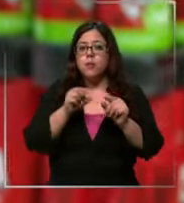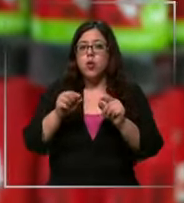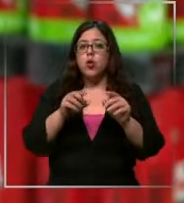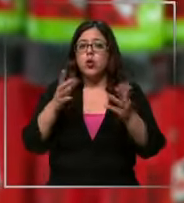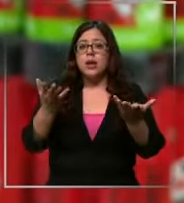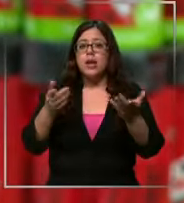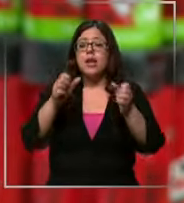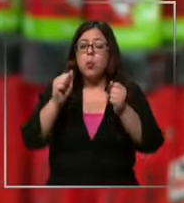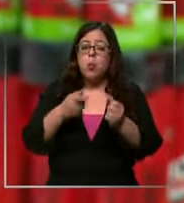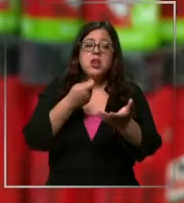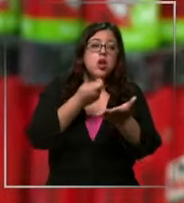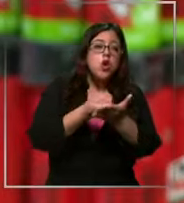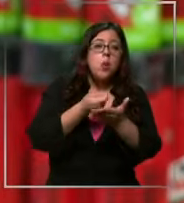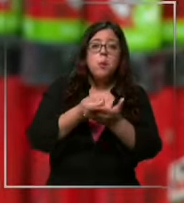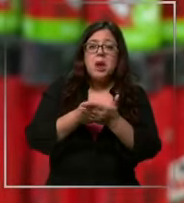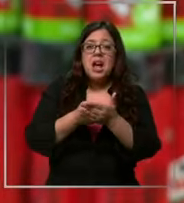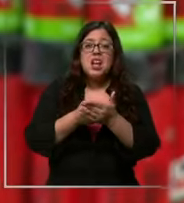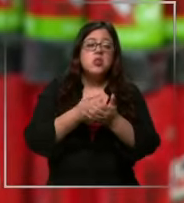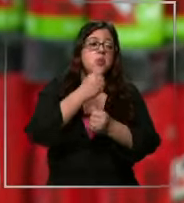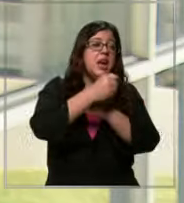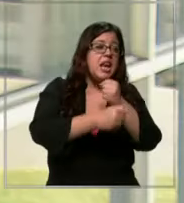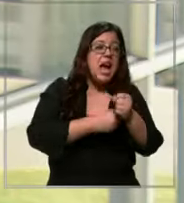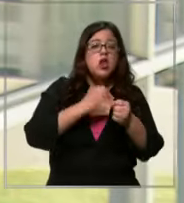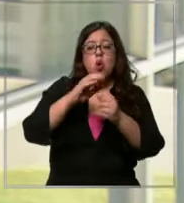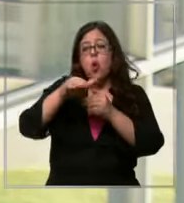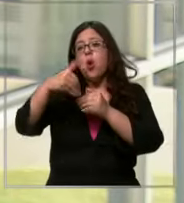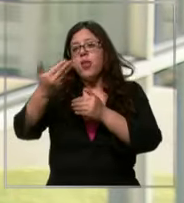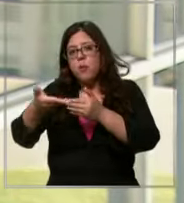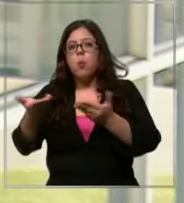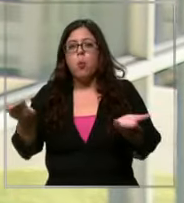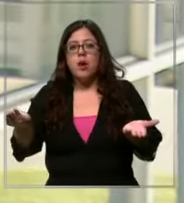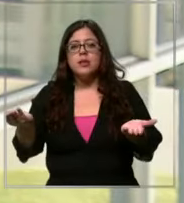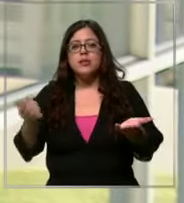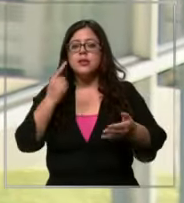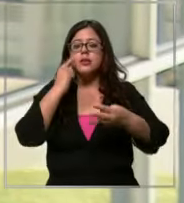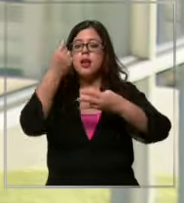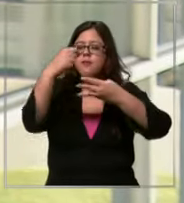comprando a través del año en los próximos meses verificar bien los precios porque hay